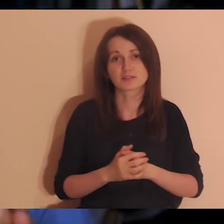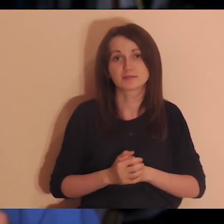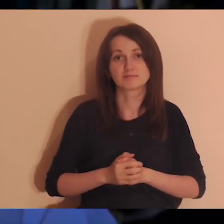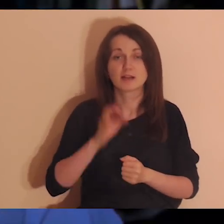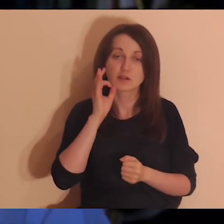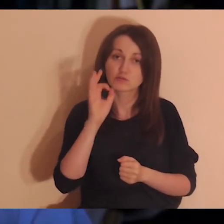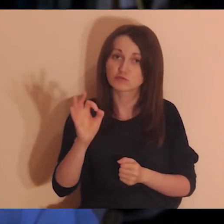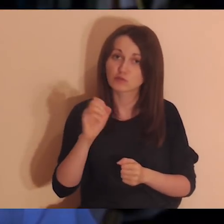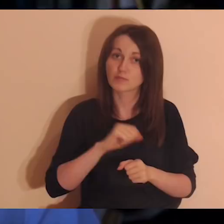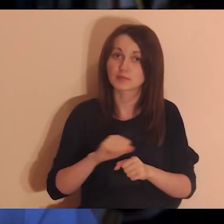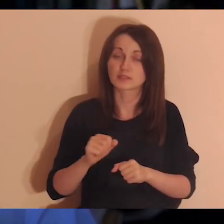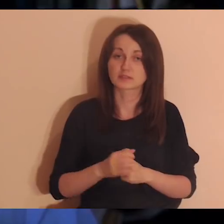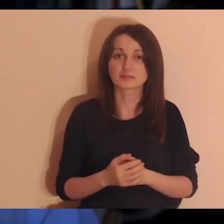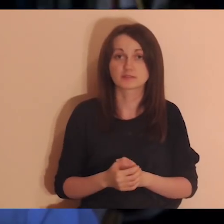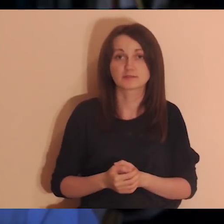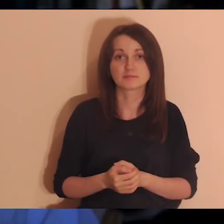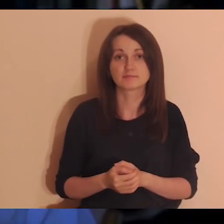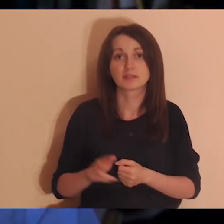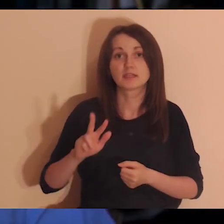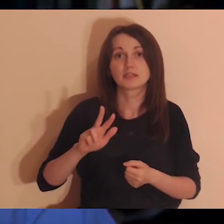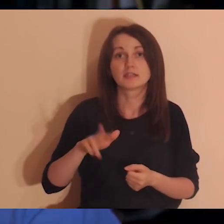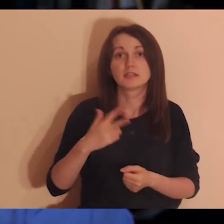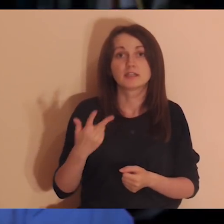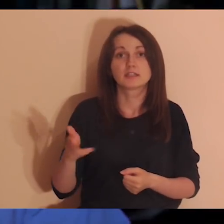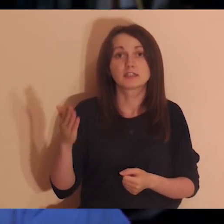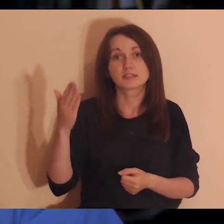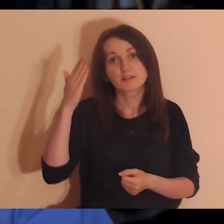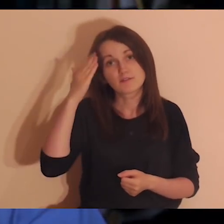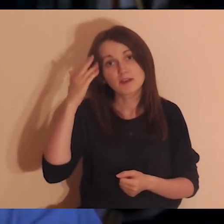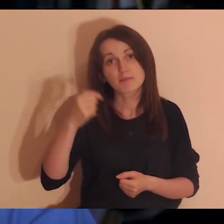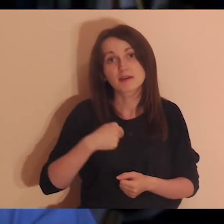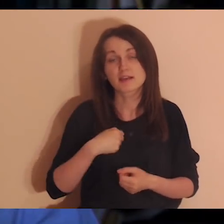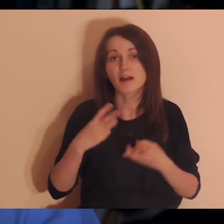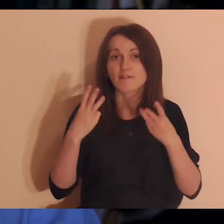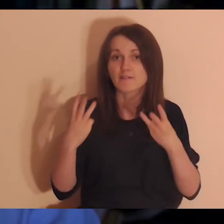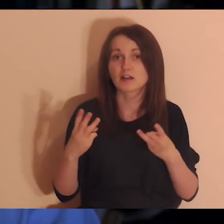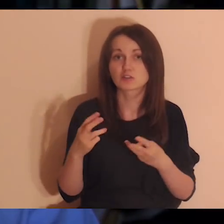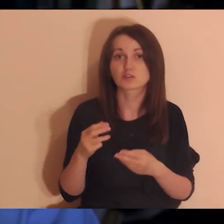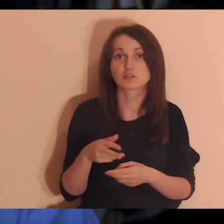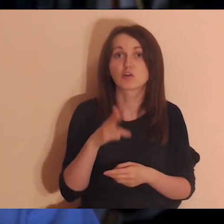Kiedy wiadomo, że ktoś jest dla nas ważny albo my jesteśmy dla niego ważni?